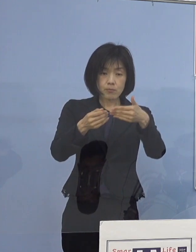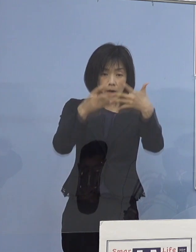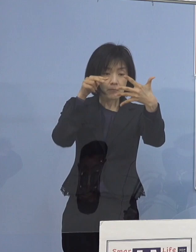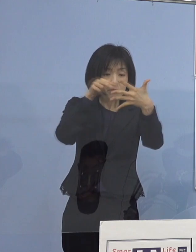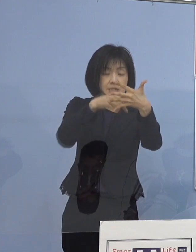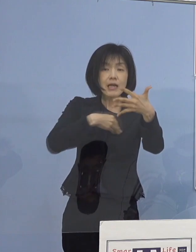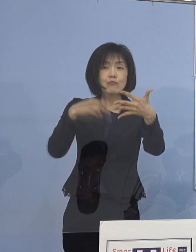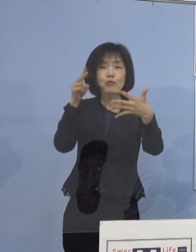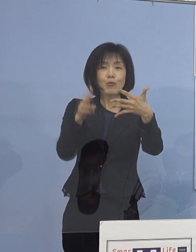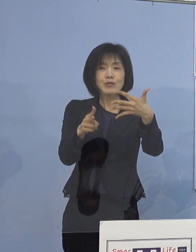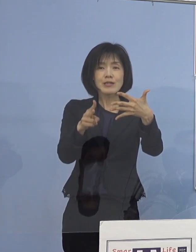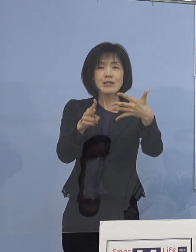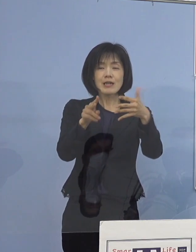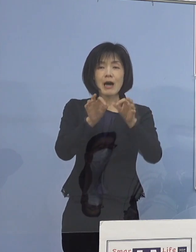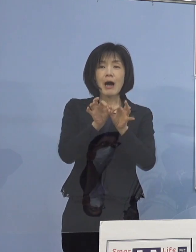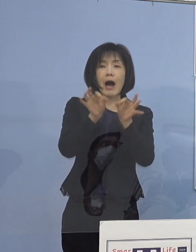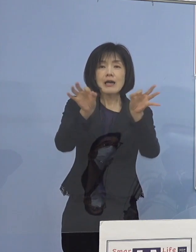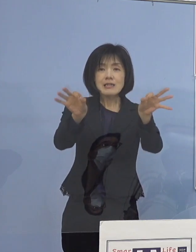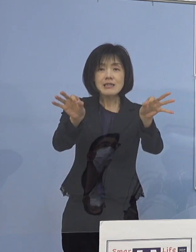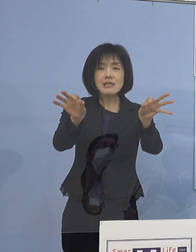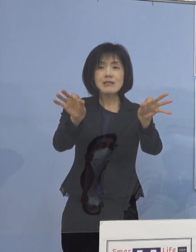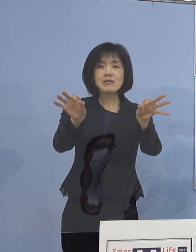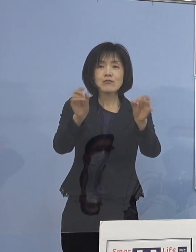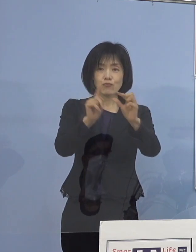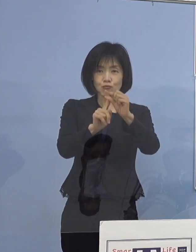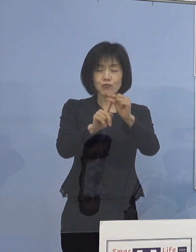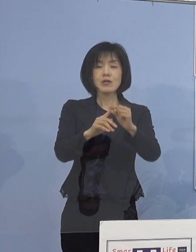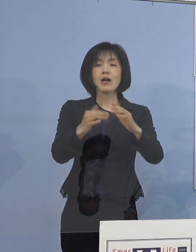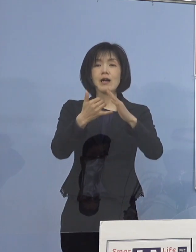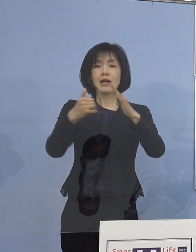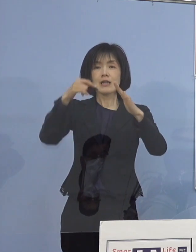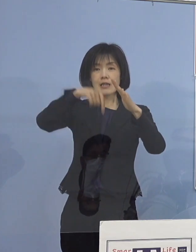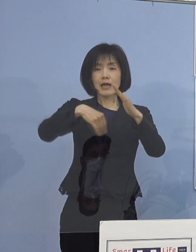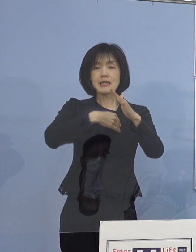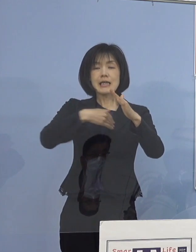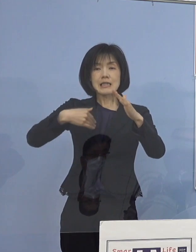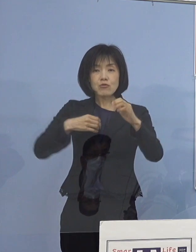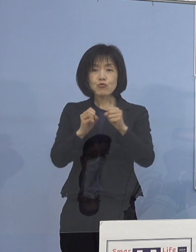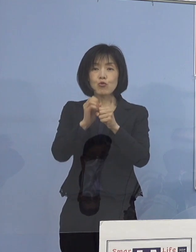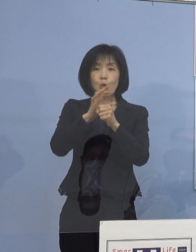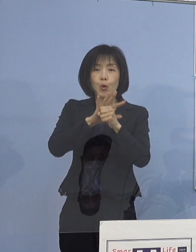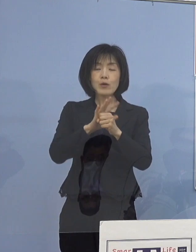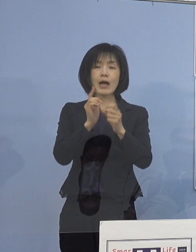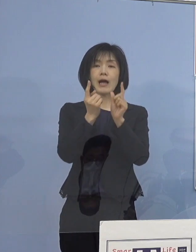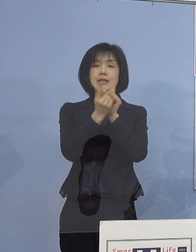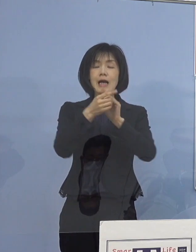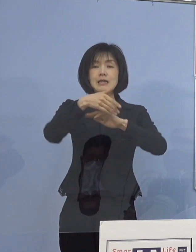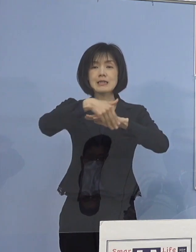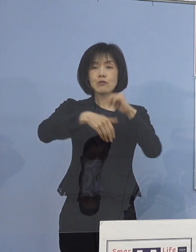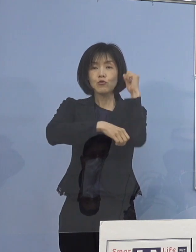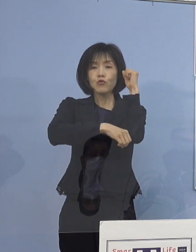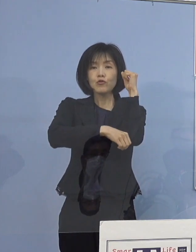そこで「家庭でできる 新型コロナウイルス対策（基本編）」の映像を